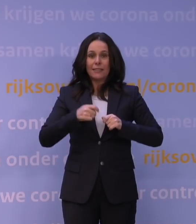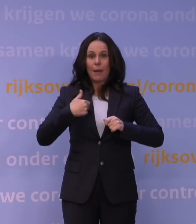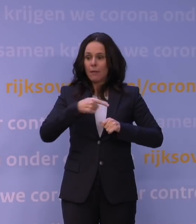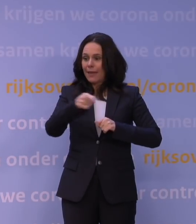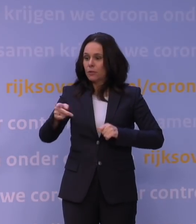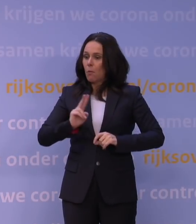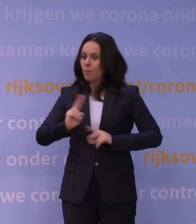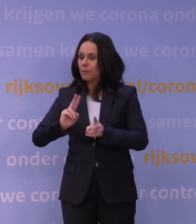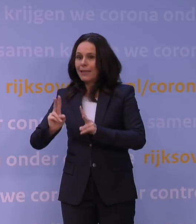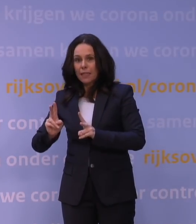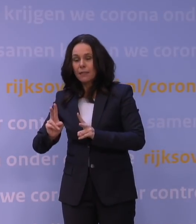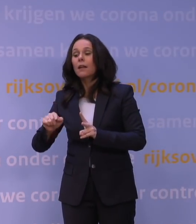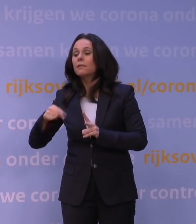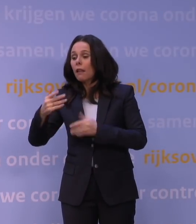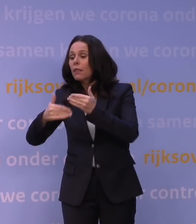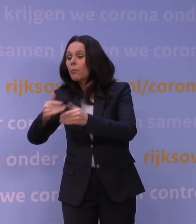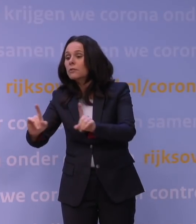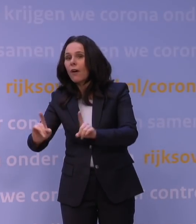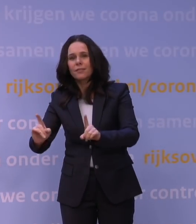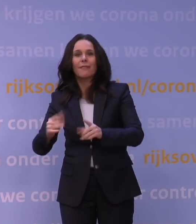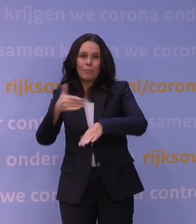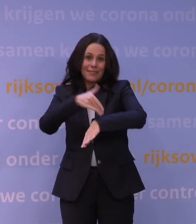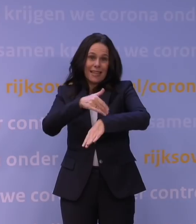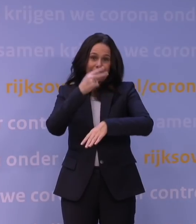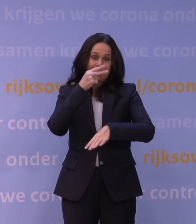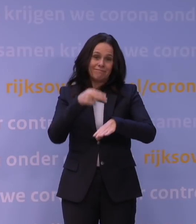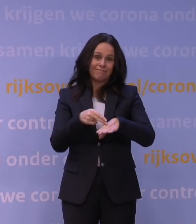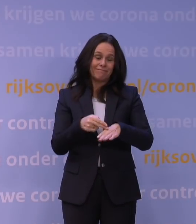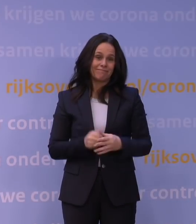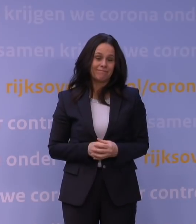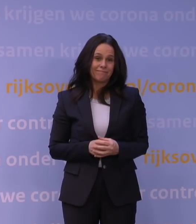dat gaat gewoon even enige tijd kosten en die tijd hebben we in Nederland nodig,